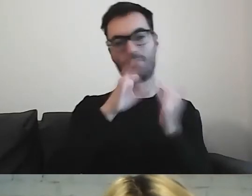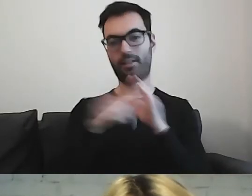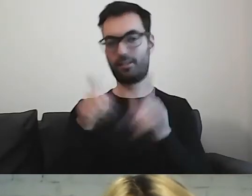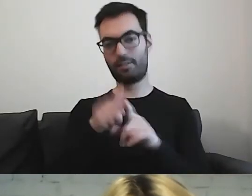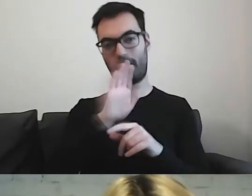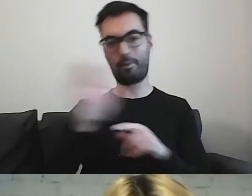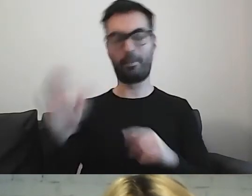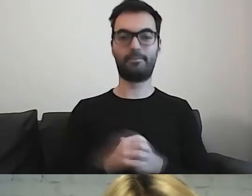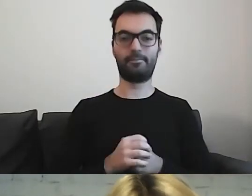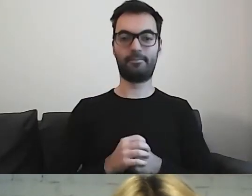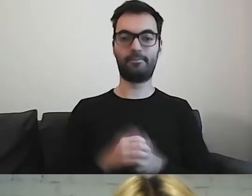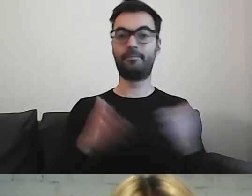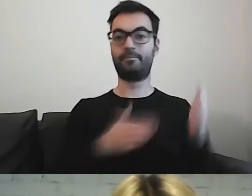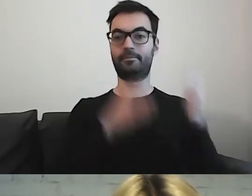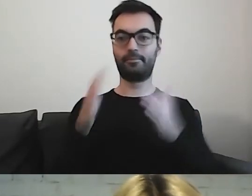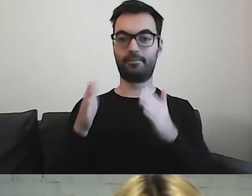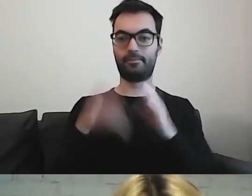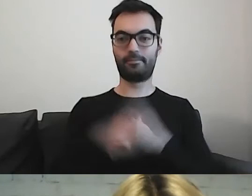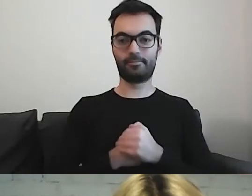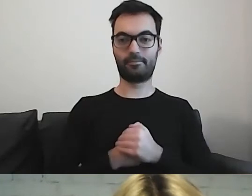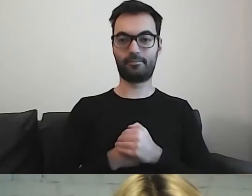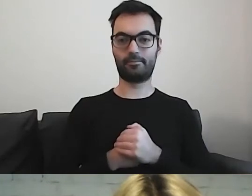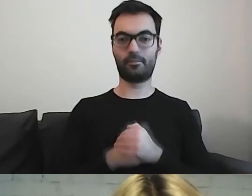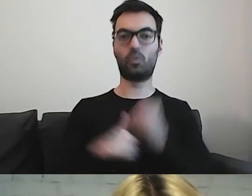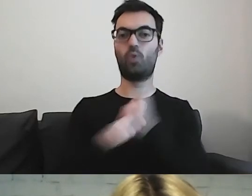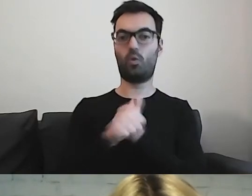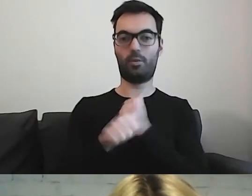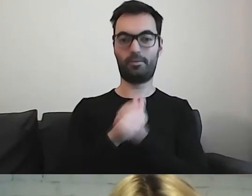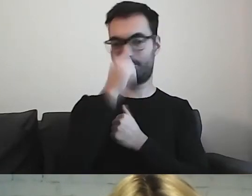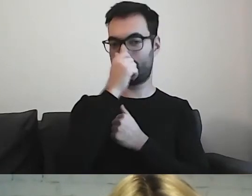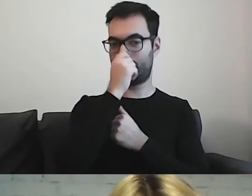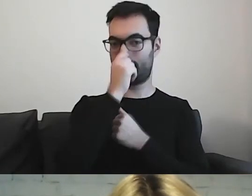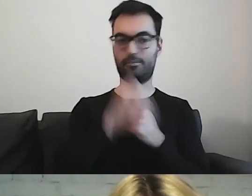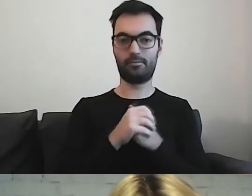Kwestia dokumentu. Od czego zacząć?